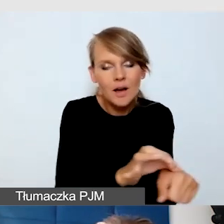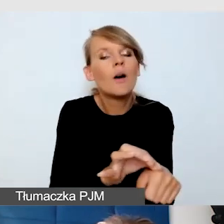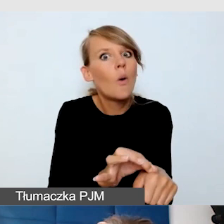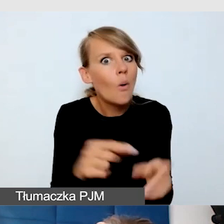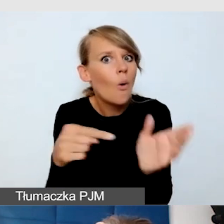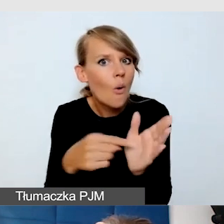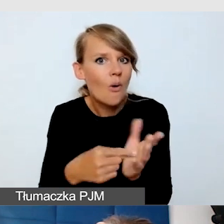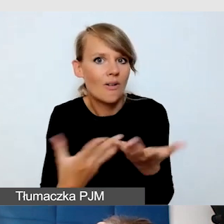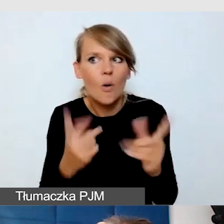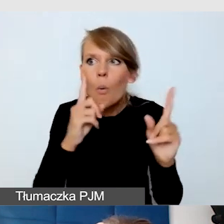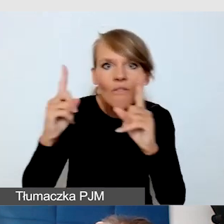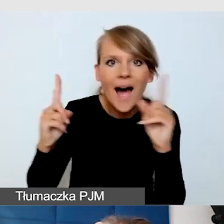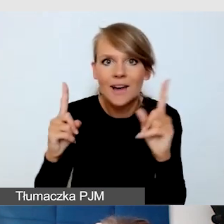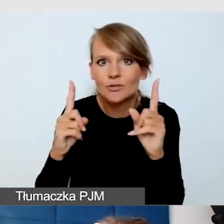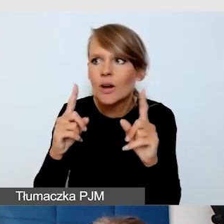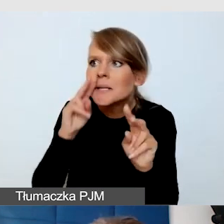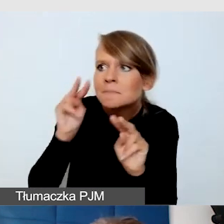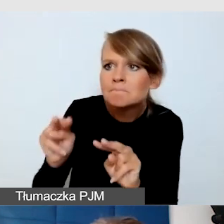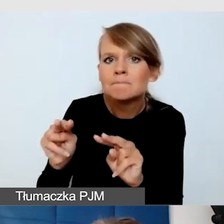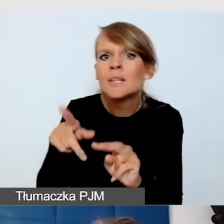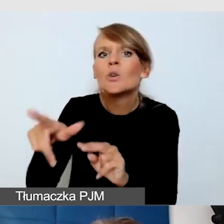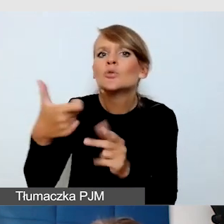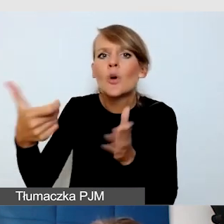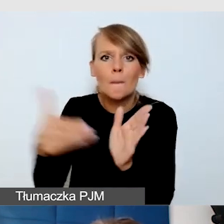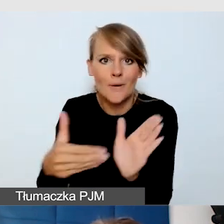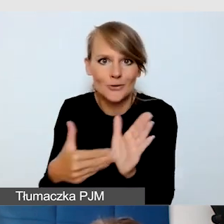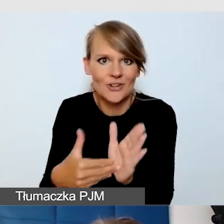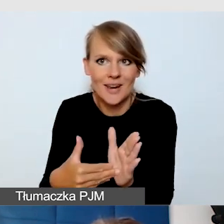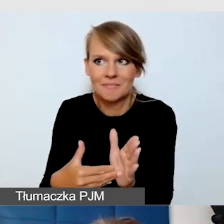uważność na to, że może być taka potrzeba usługi dostępnościowej,